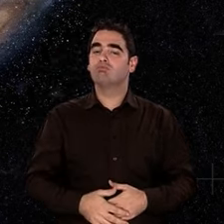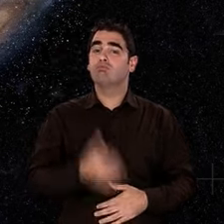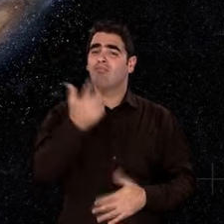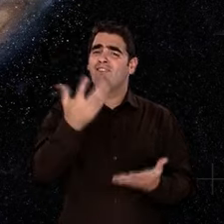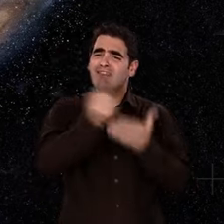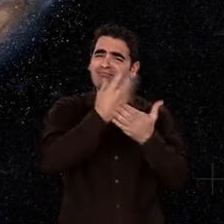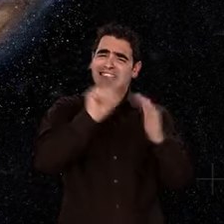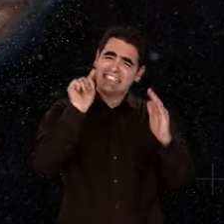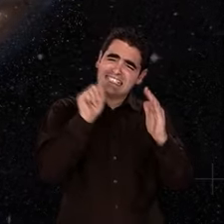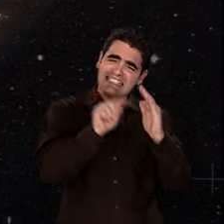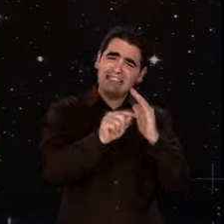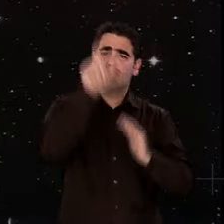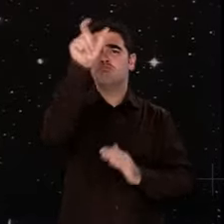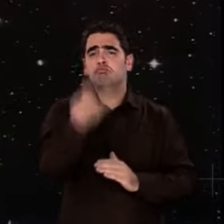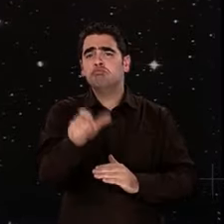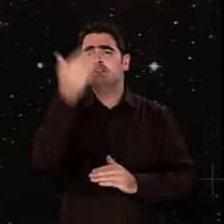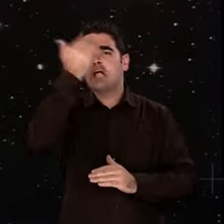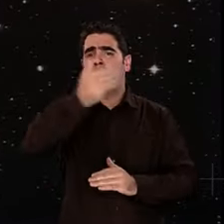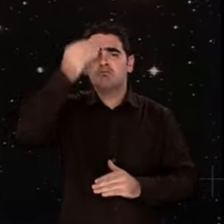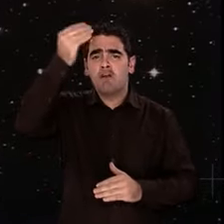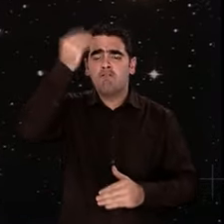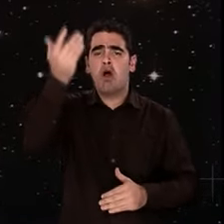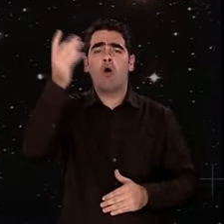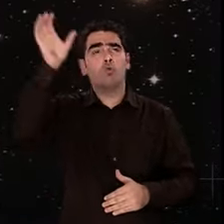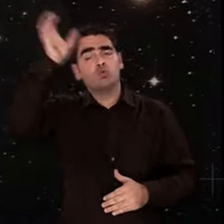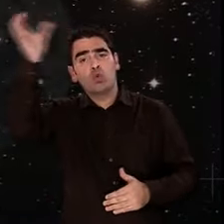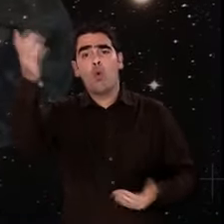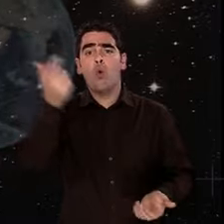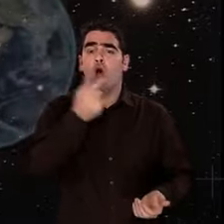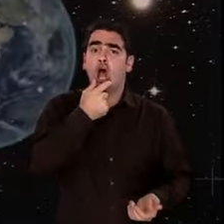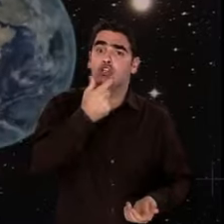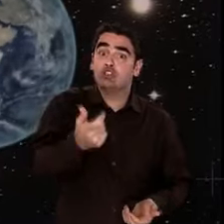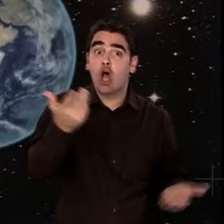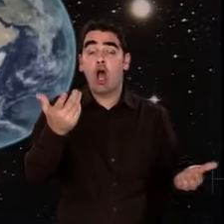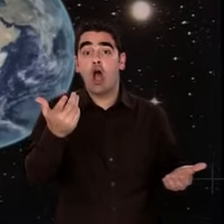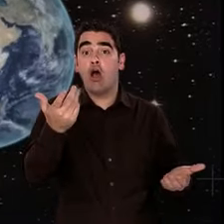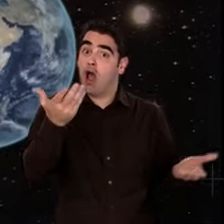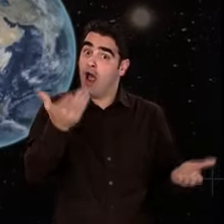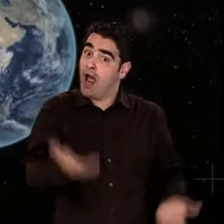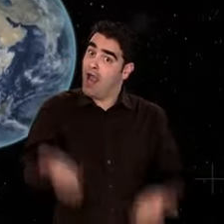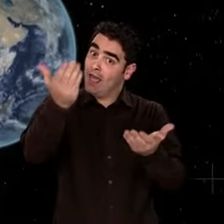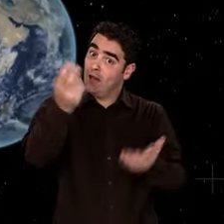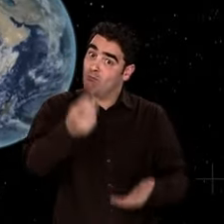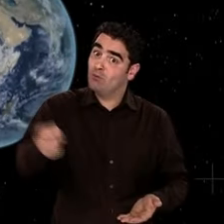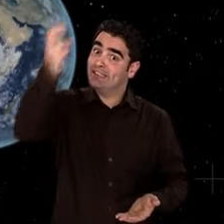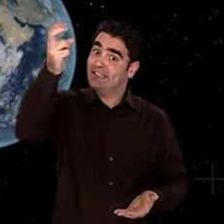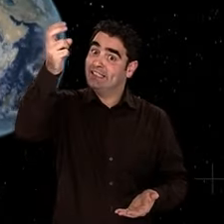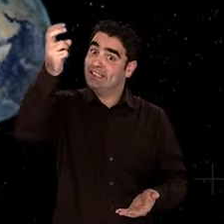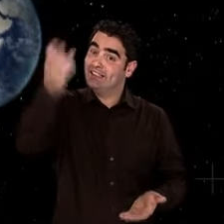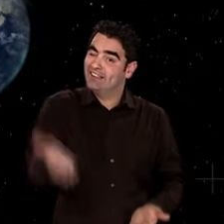Que de chemin parcouru depuis ! Et cela, depuis un point de vue singulier, celui d'une petite planète, la Terre,